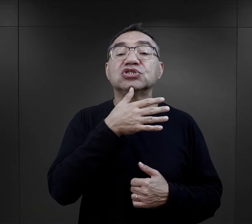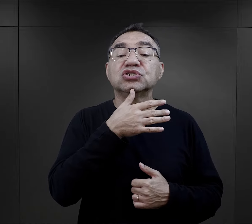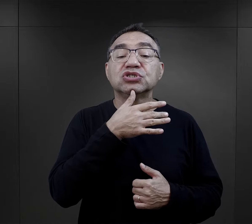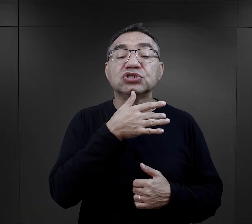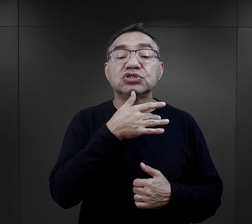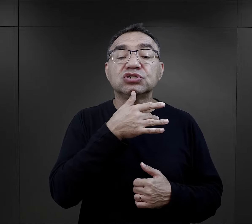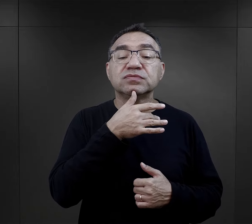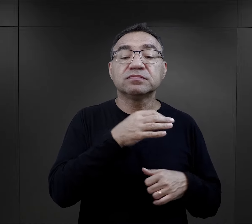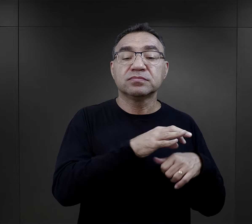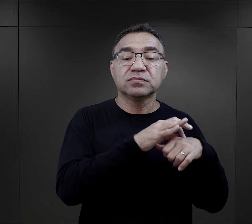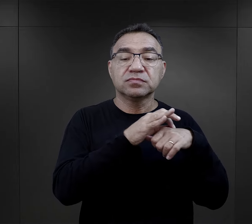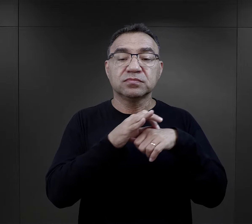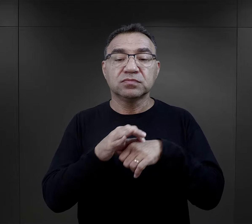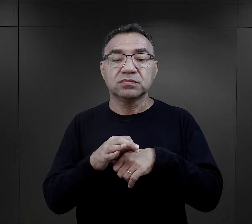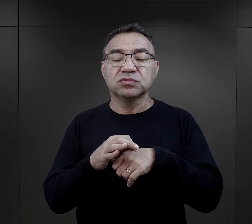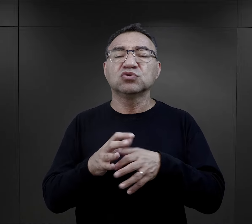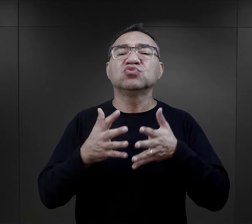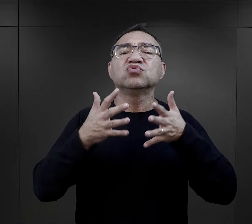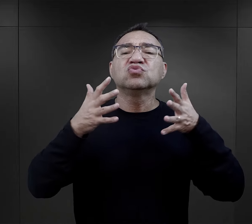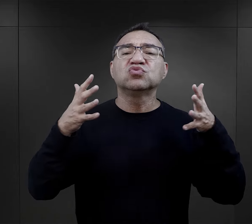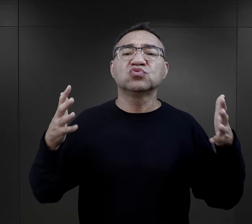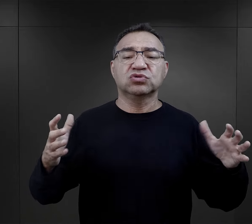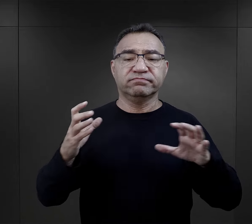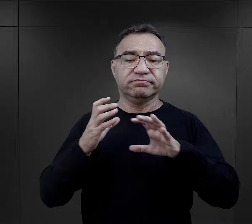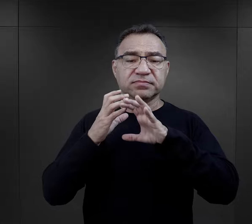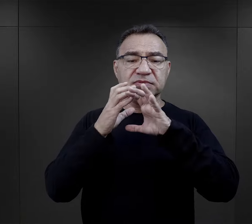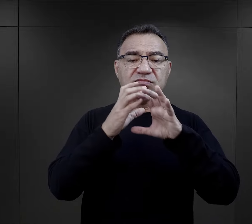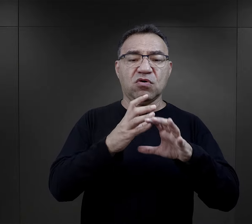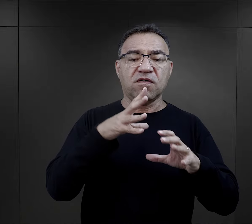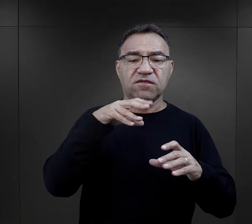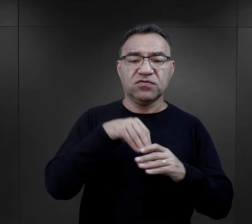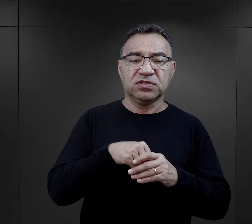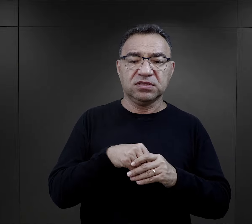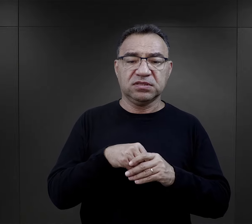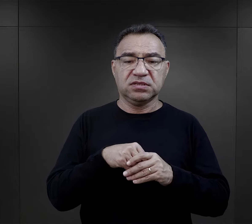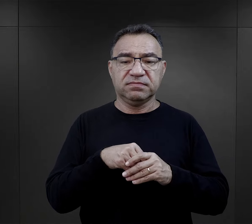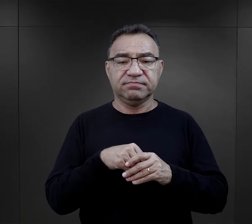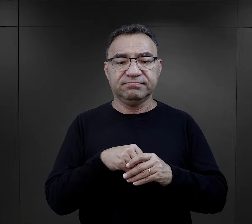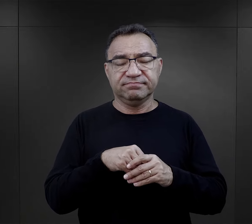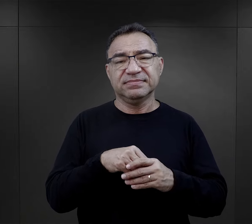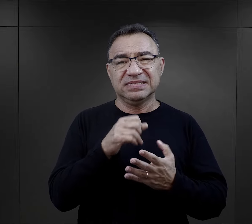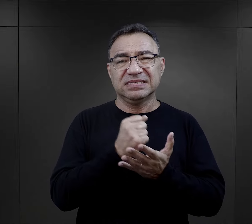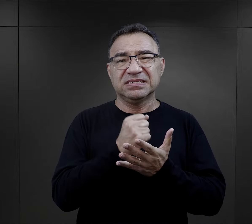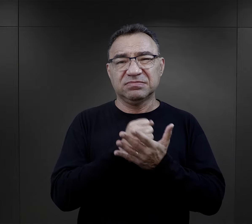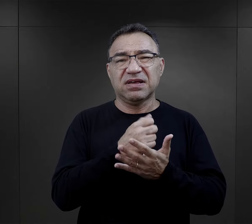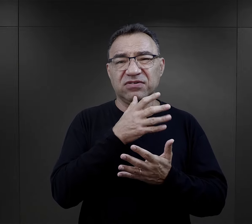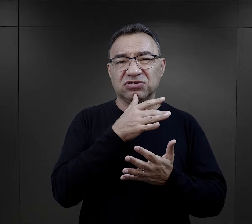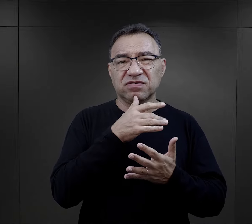przywiezieni właśnie w tych dużych transportach związanych z ostatecznym rozwiązaniem kwestii żydowskiej